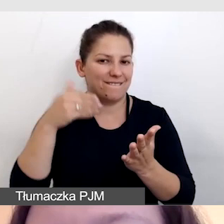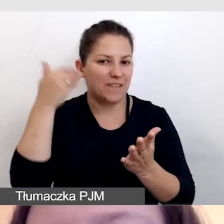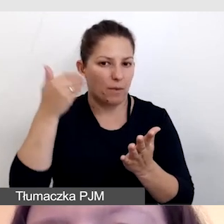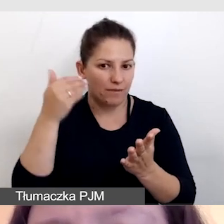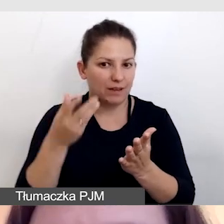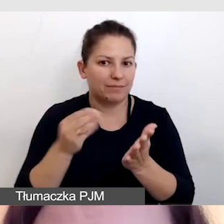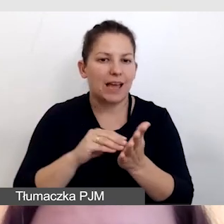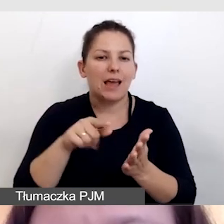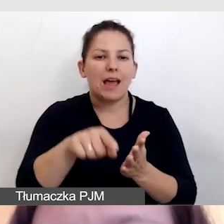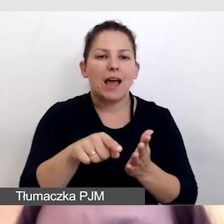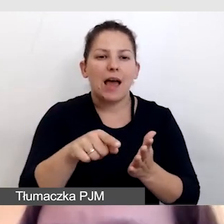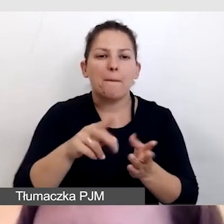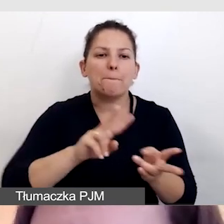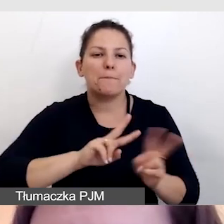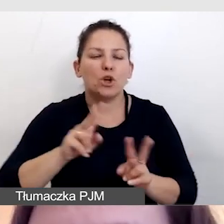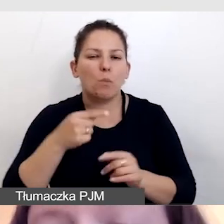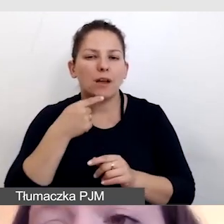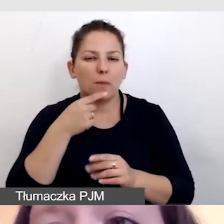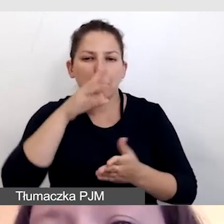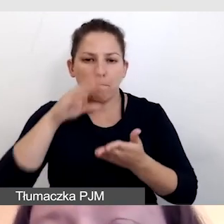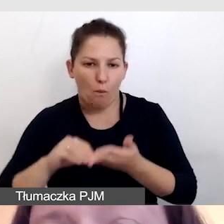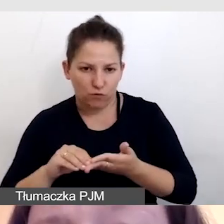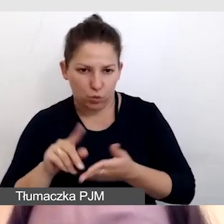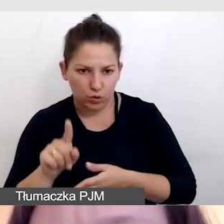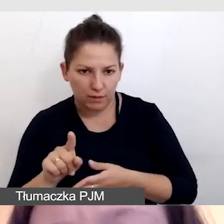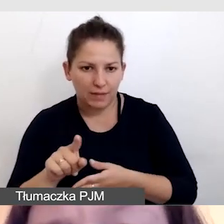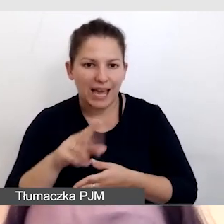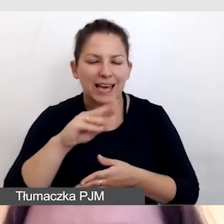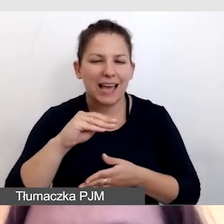respeaker przetłumaczy, powtórzy. Edytor poprawi.